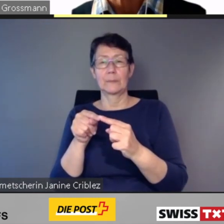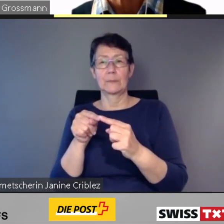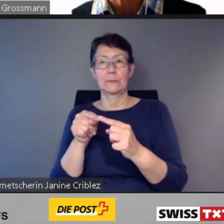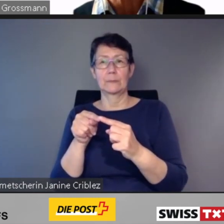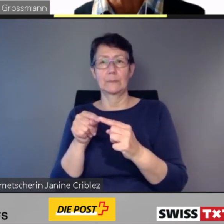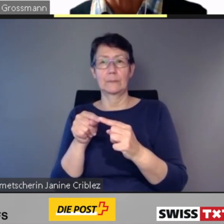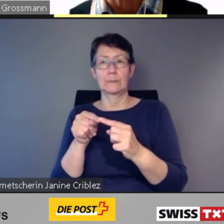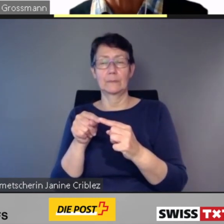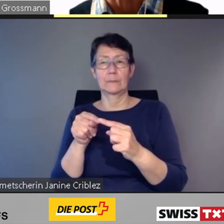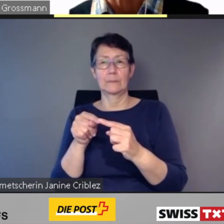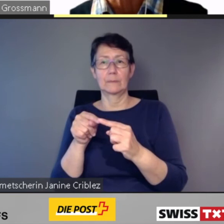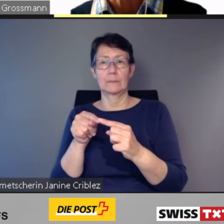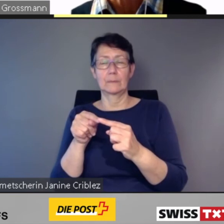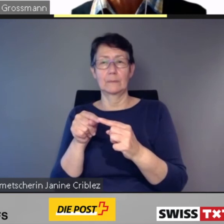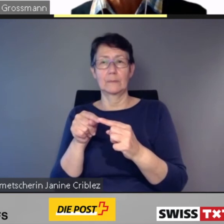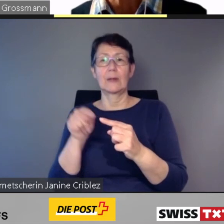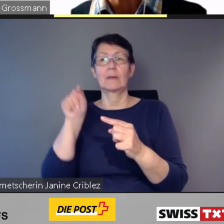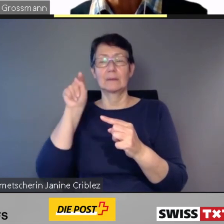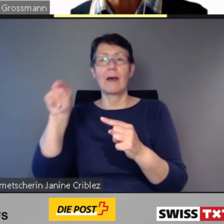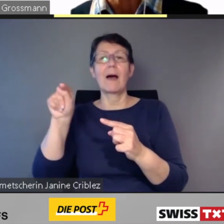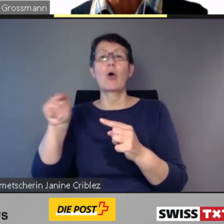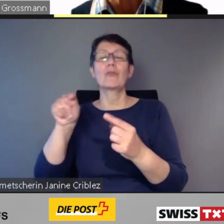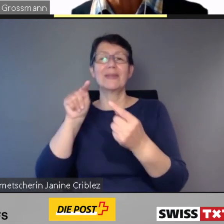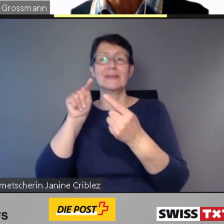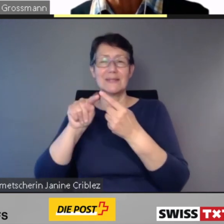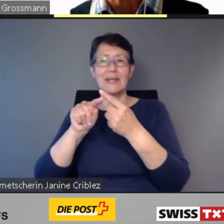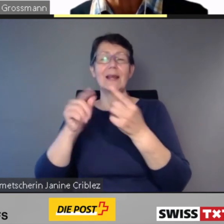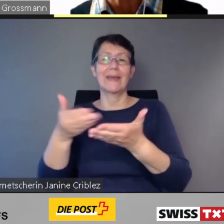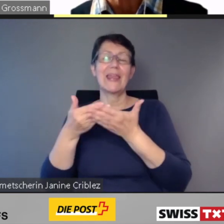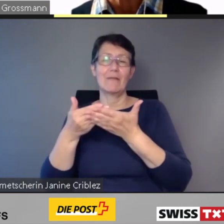Direkt ab der im SBB-Fahrplan